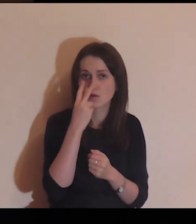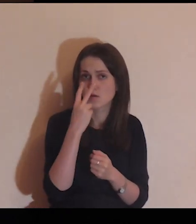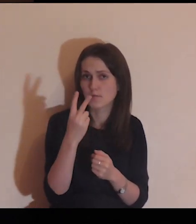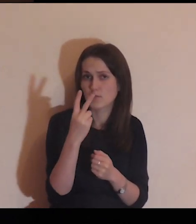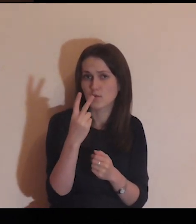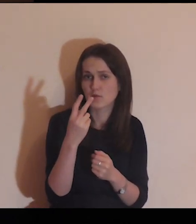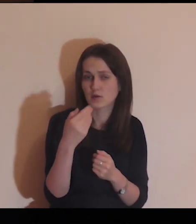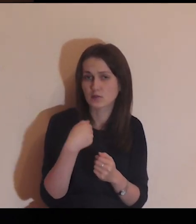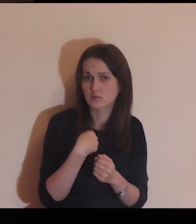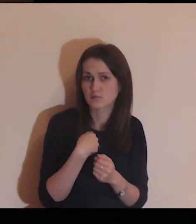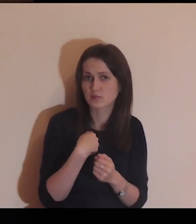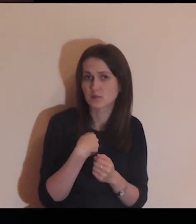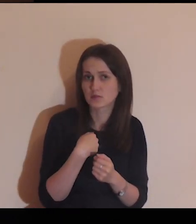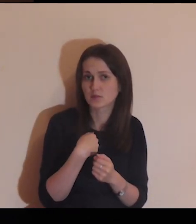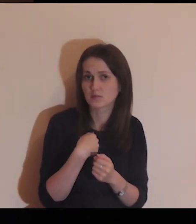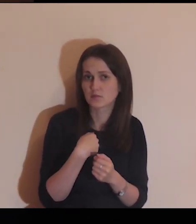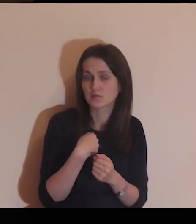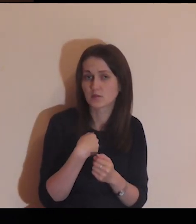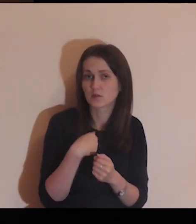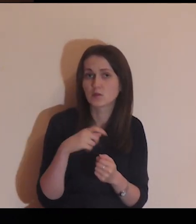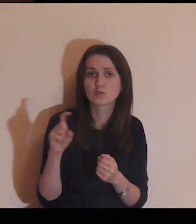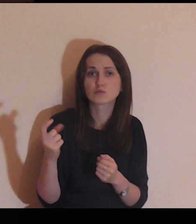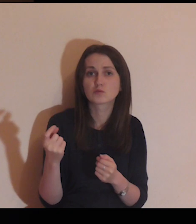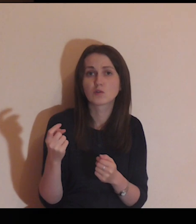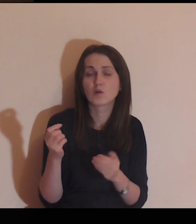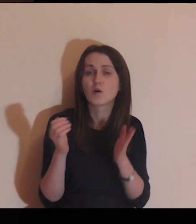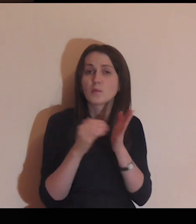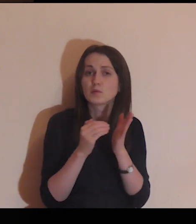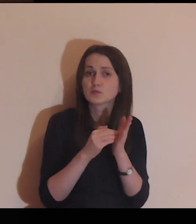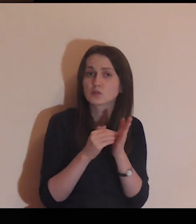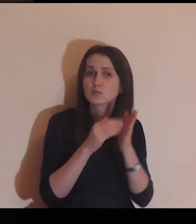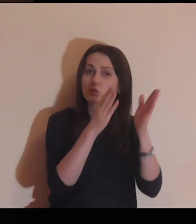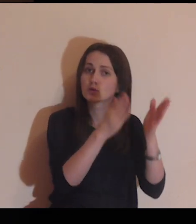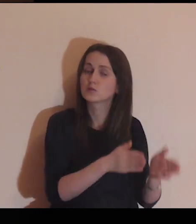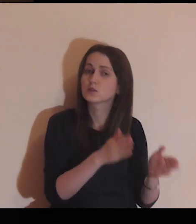Pokaż mi, czego te osoby potrzebują.